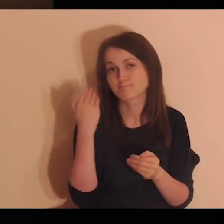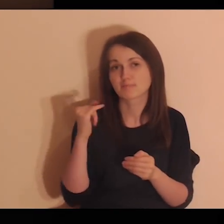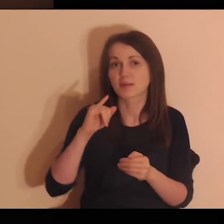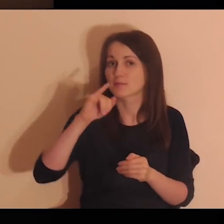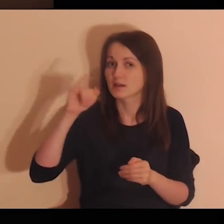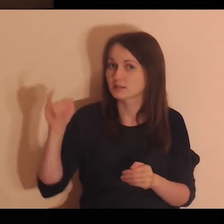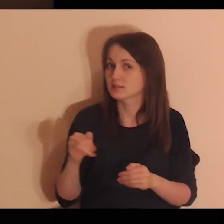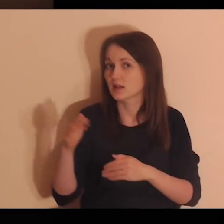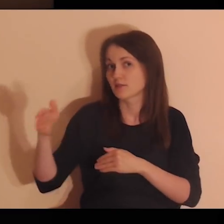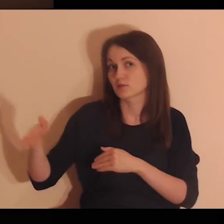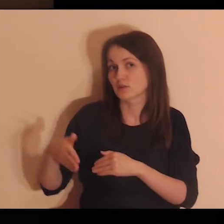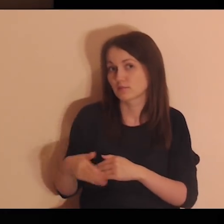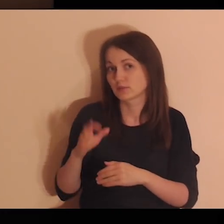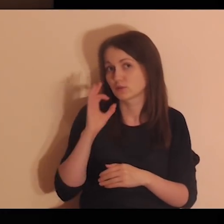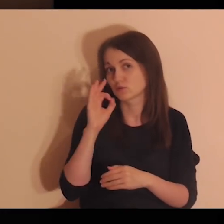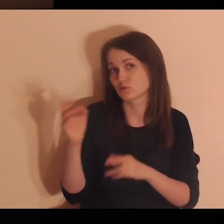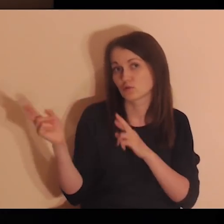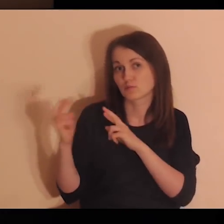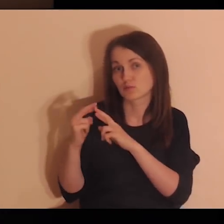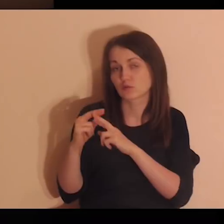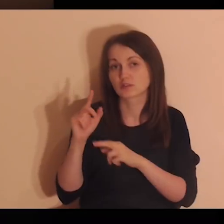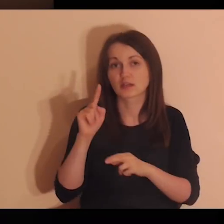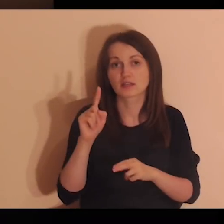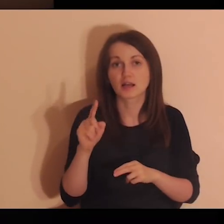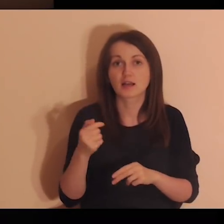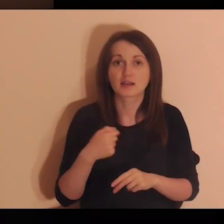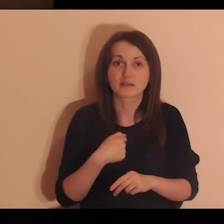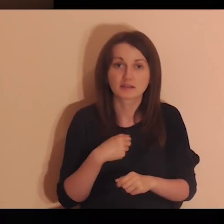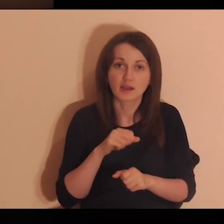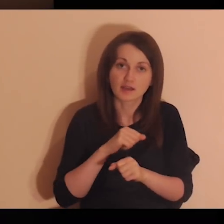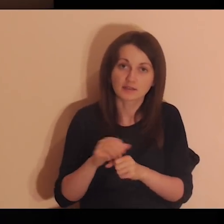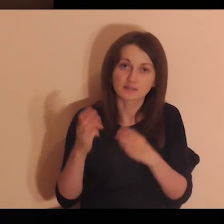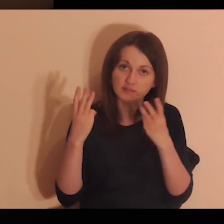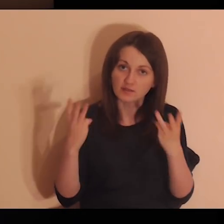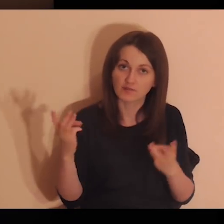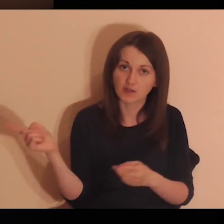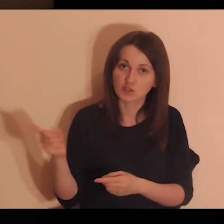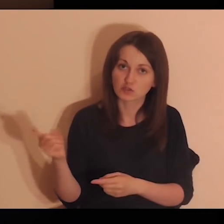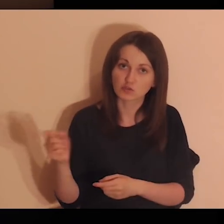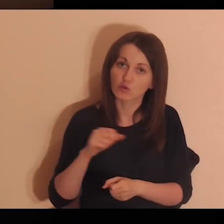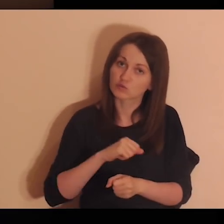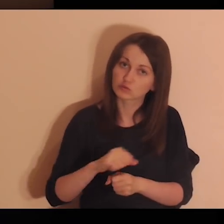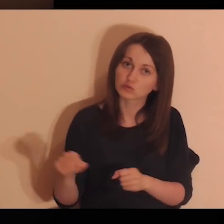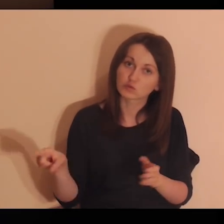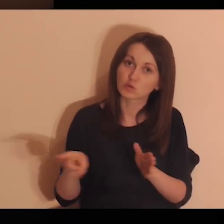to są ważne osoby i ja dla innych jestem ważna.